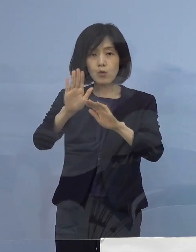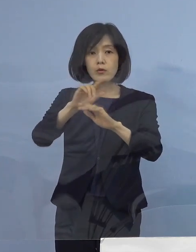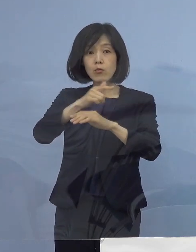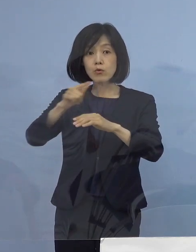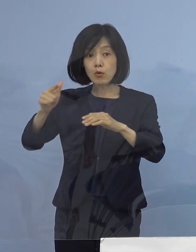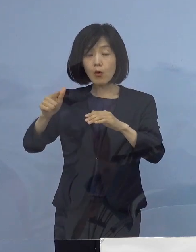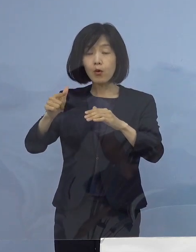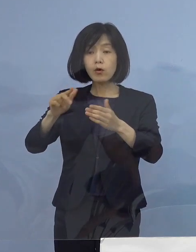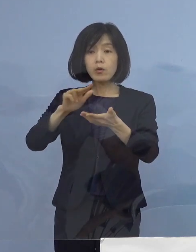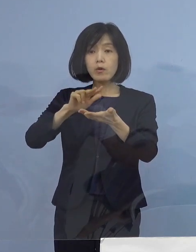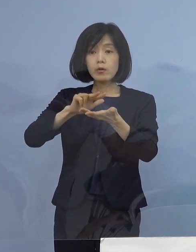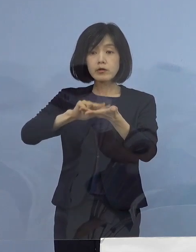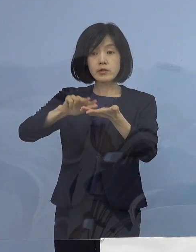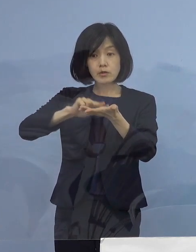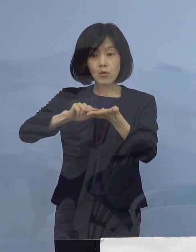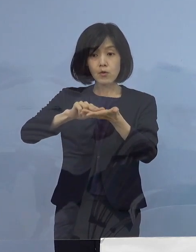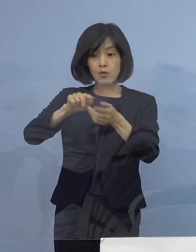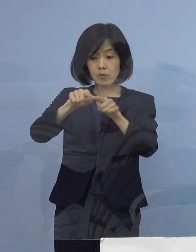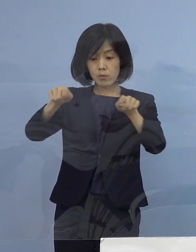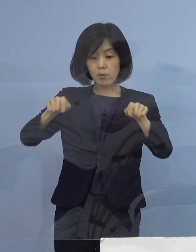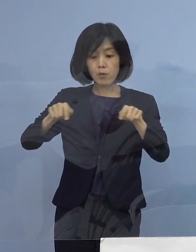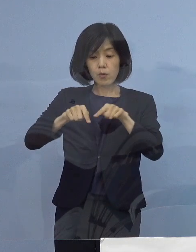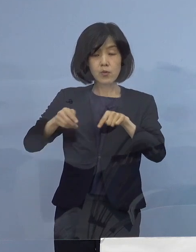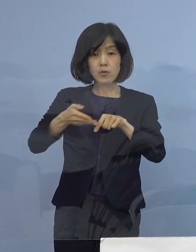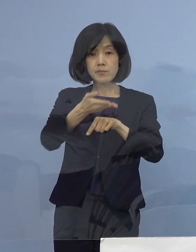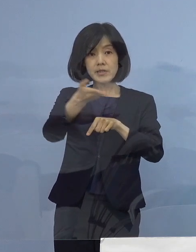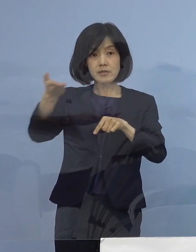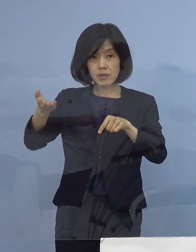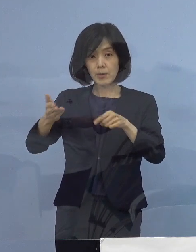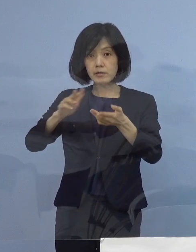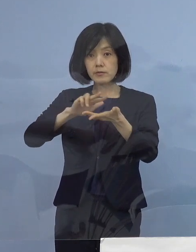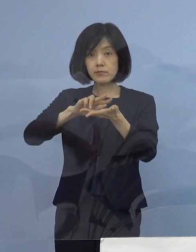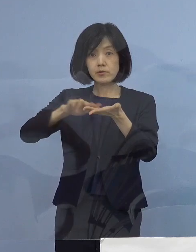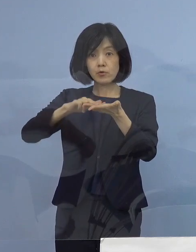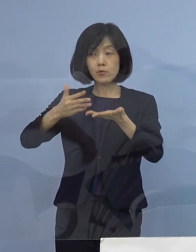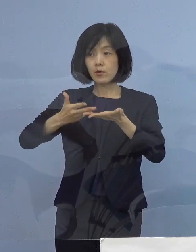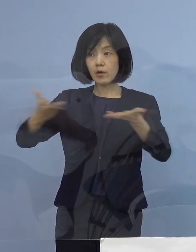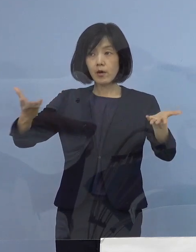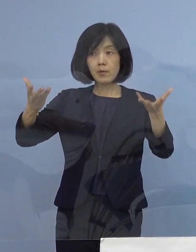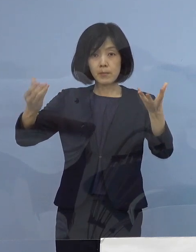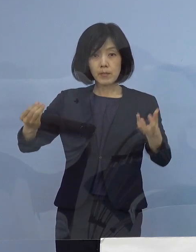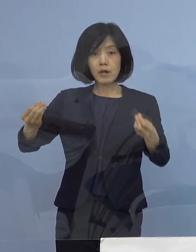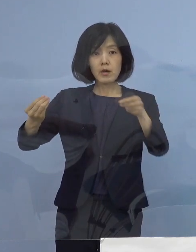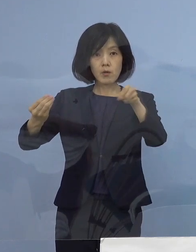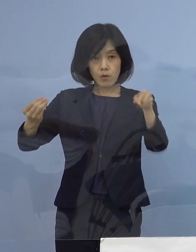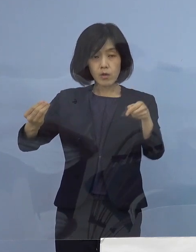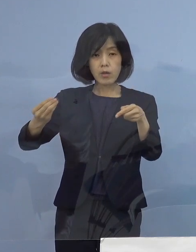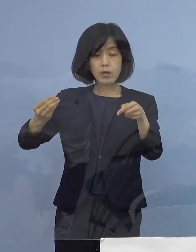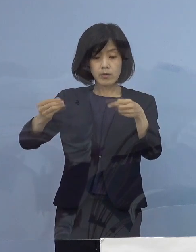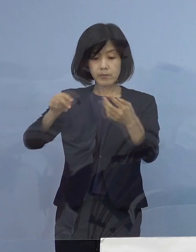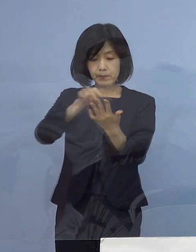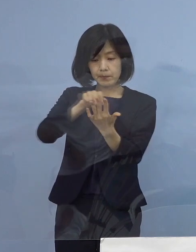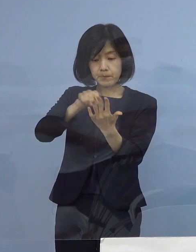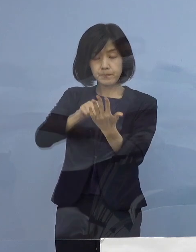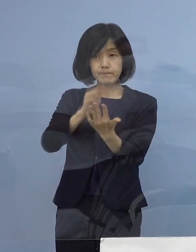記者の皆様方の お手元に配布させていただいている 資料を ご参照願います